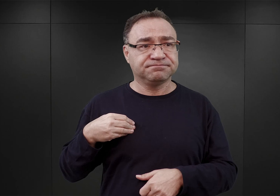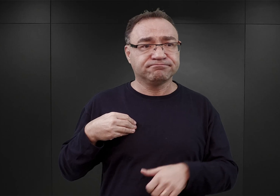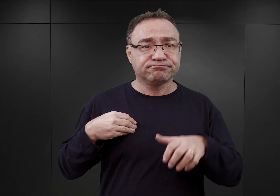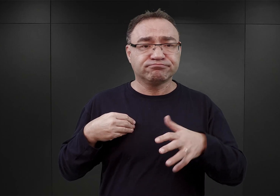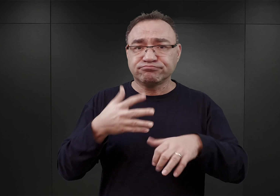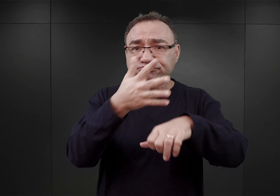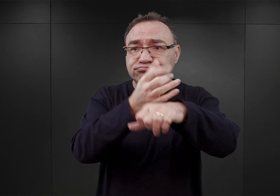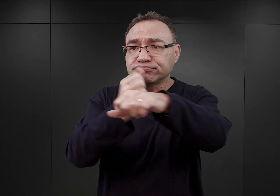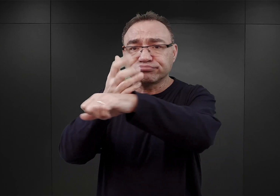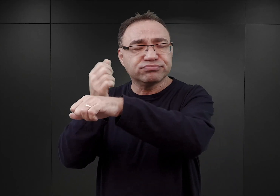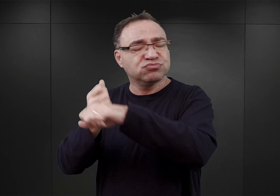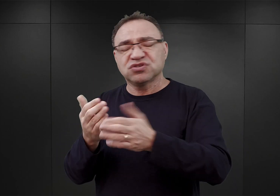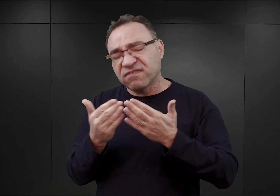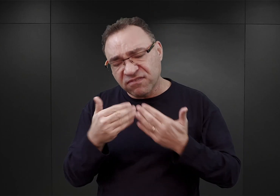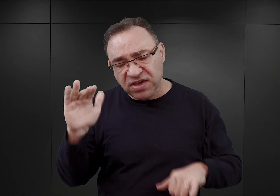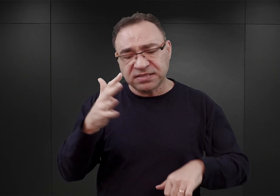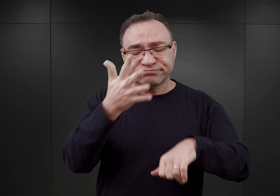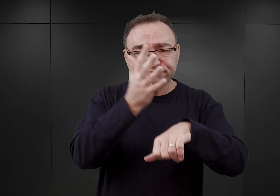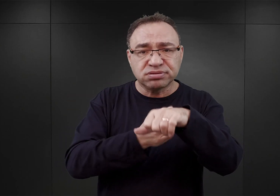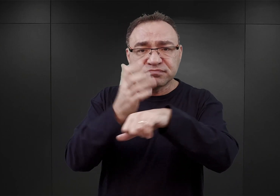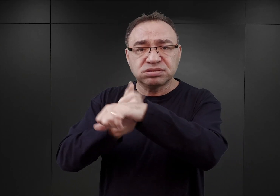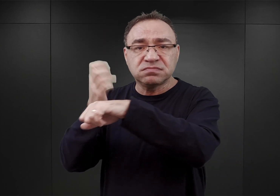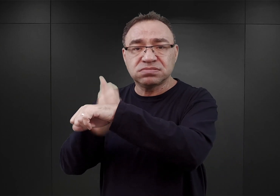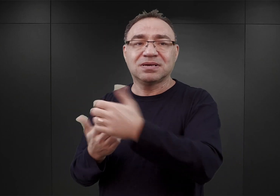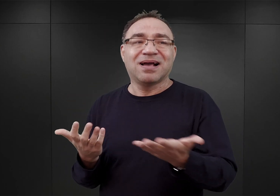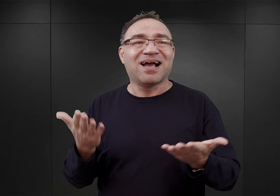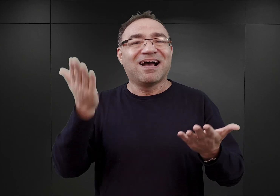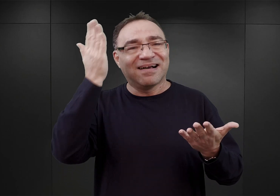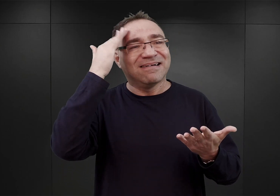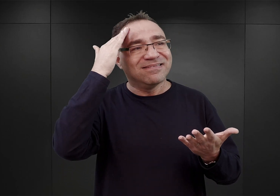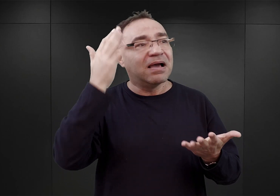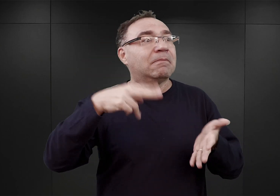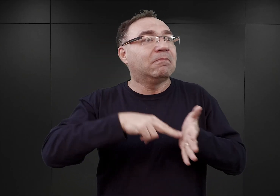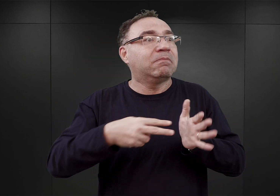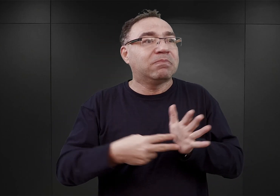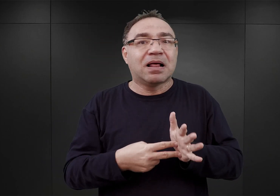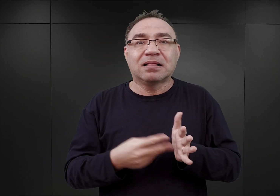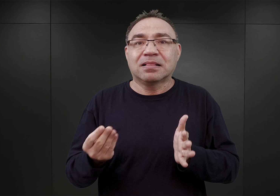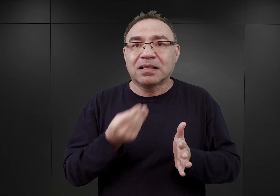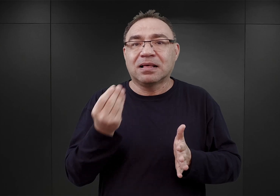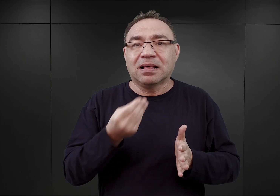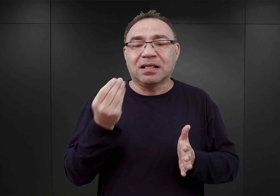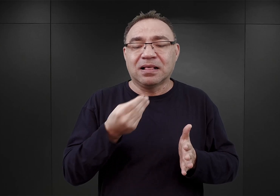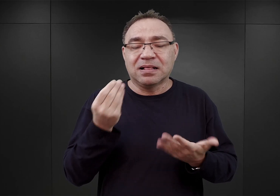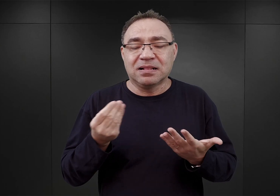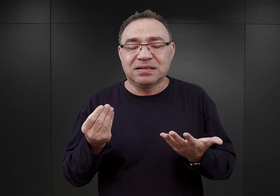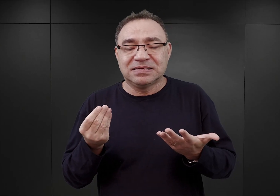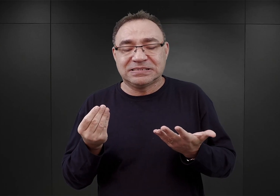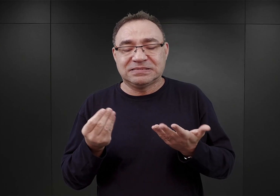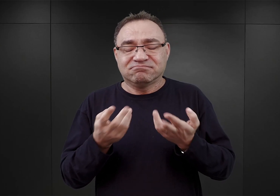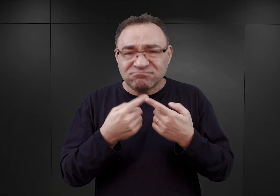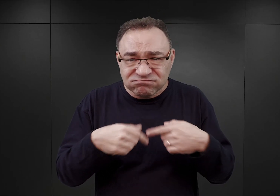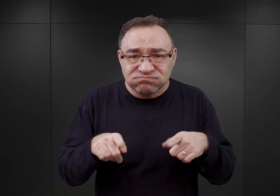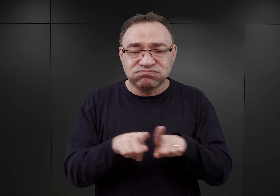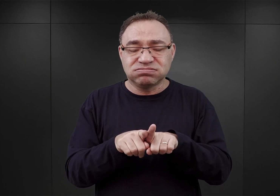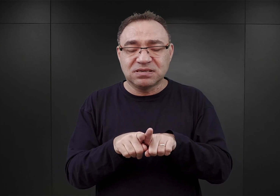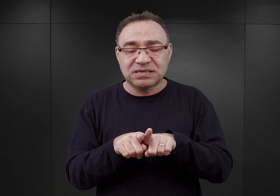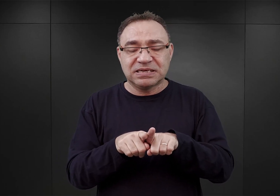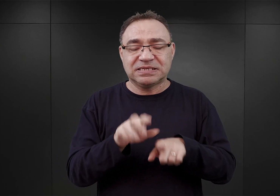powinien być większy, co ewidentnie wiązało się z planowaną wówczas częściowo już realizowaną tak zwaną akcją AB,